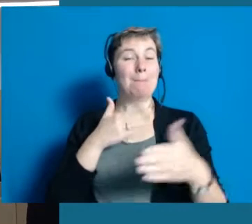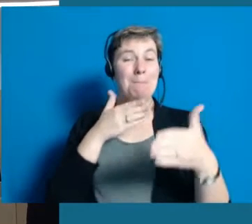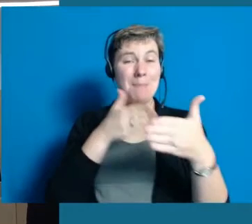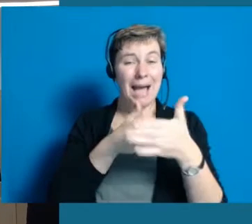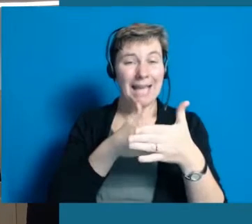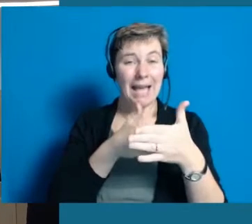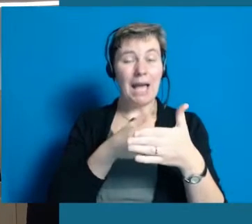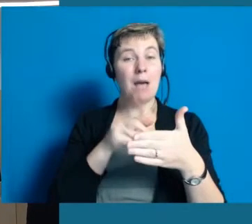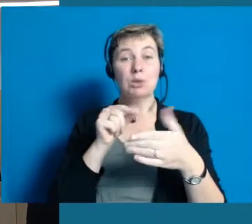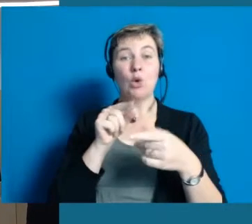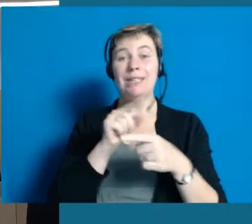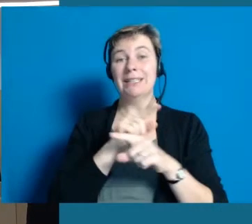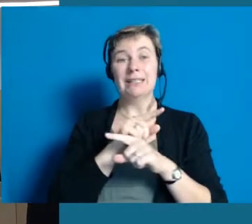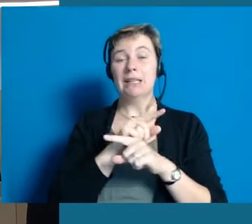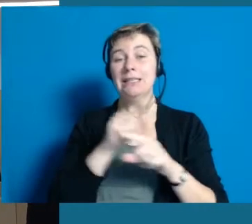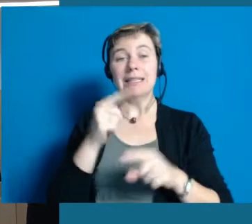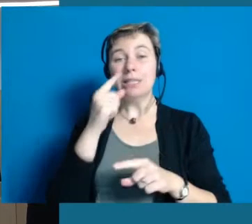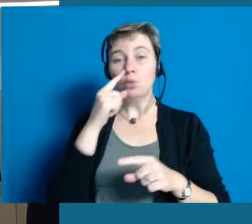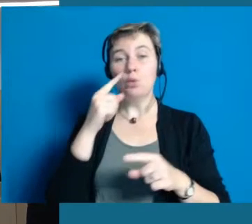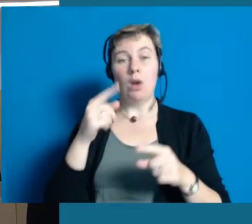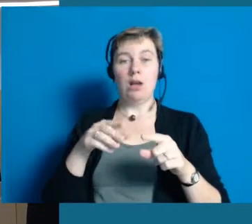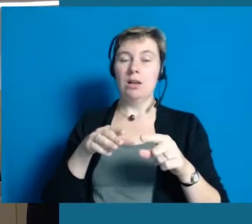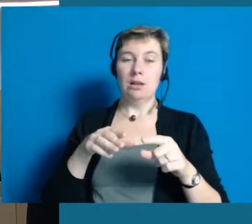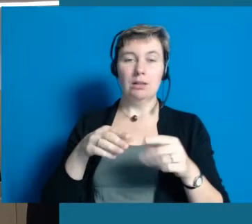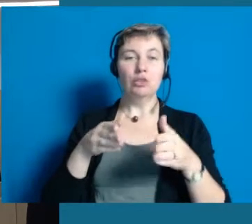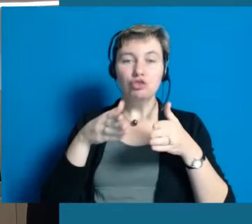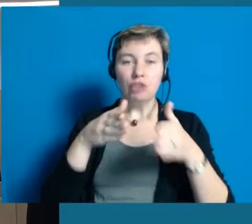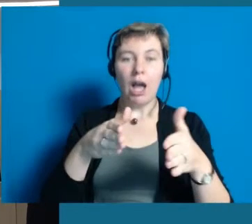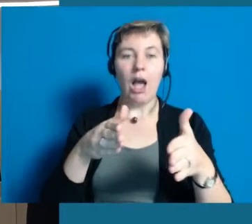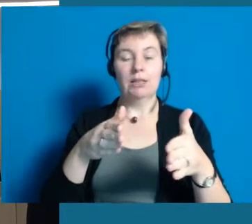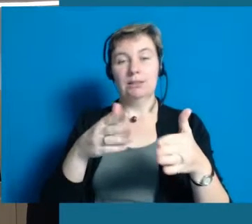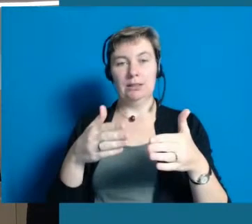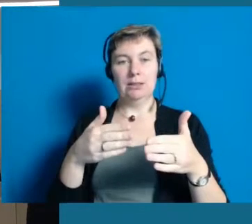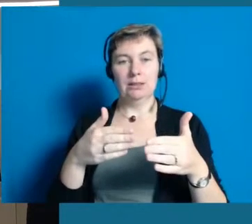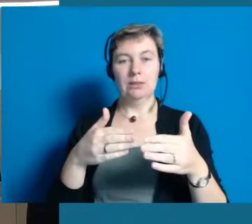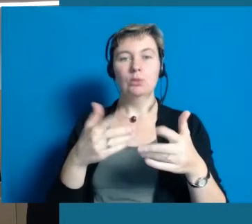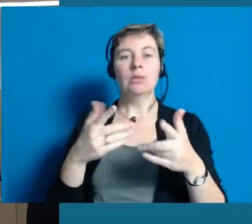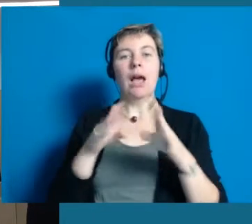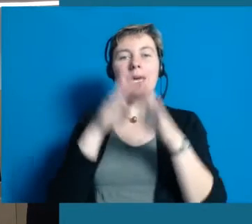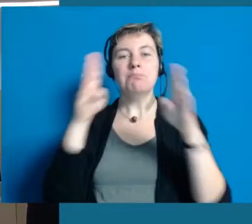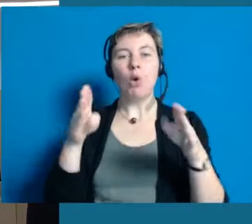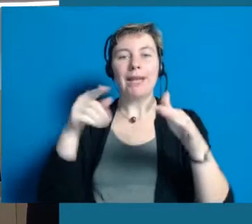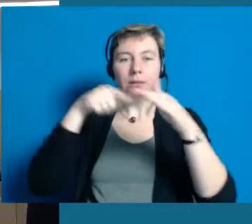ist dass Barrieren nicht immer nur auf der Straße sind, an Gebäuden oder greifbar,